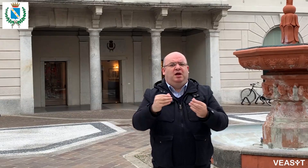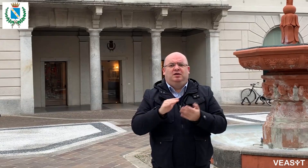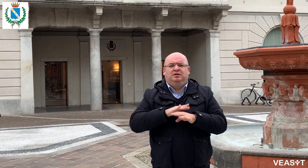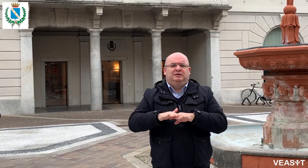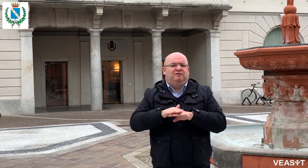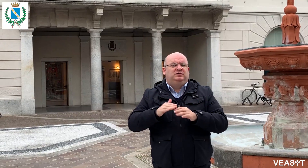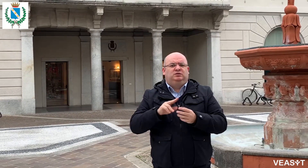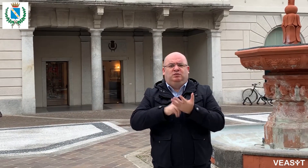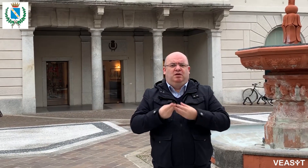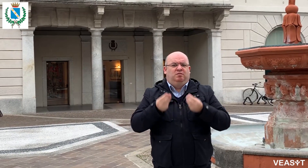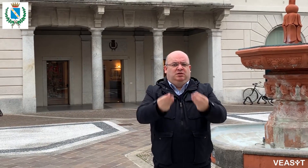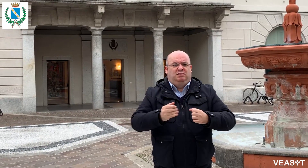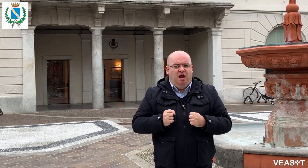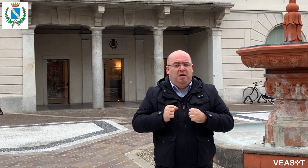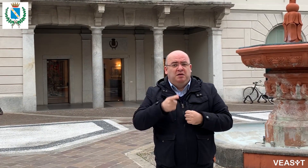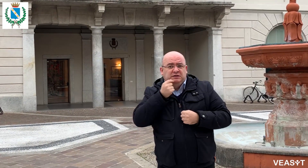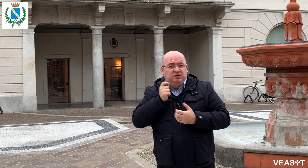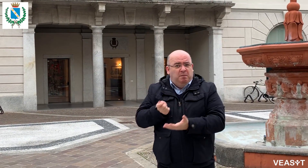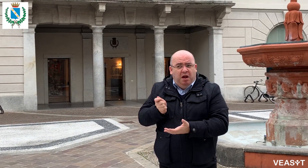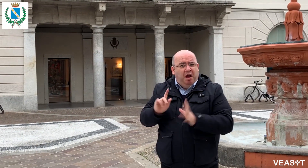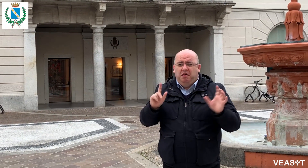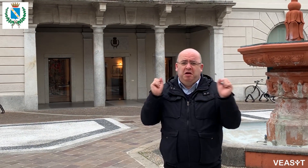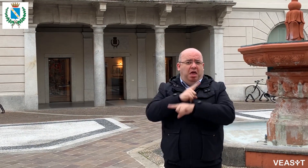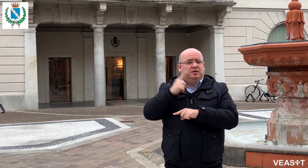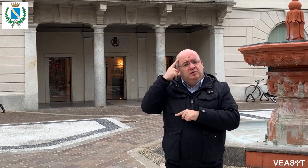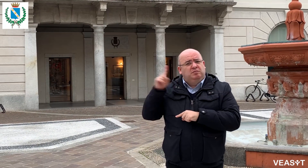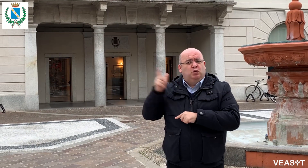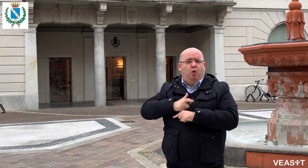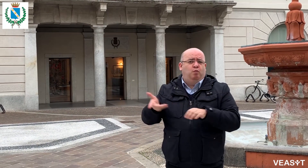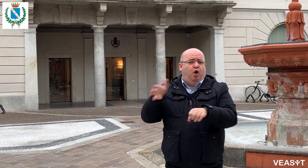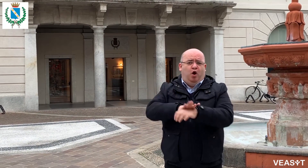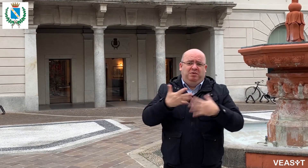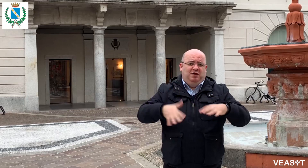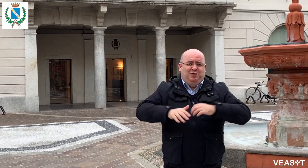Tu vieni qui liberamente, entri e pensa a tutto il Comune, gratuitamente.